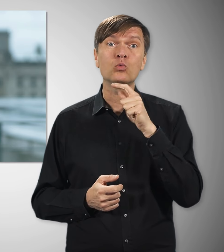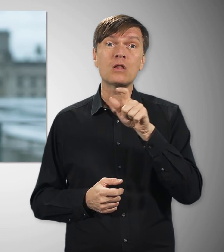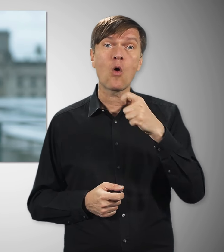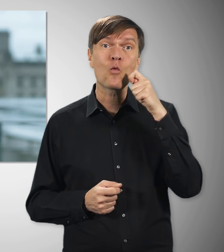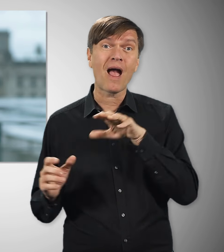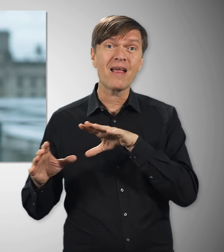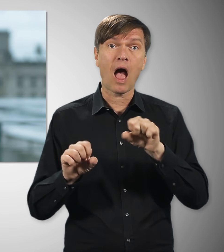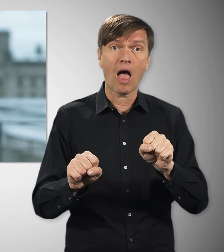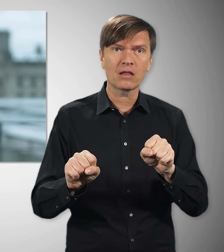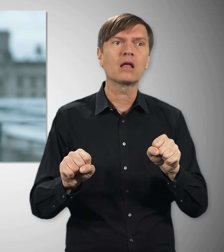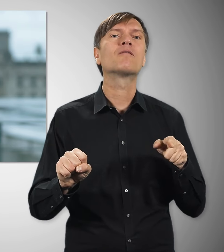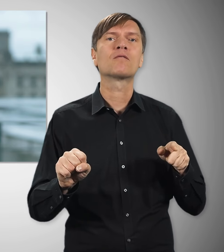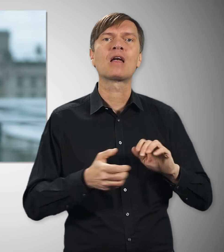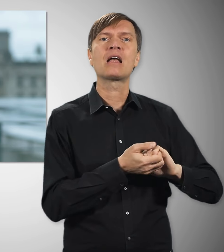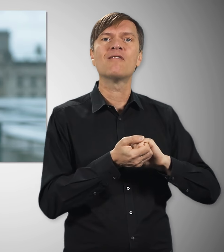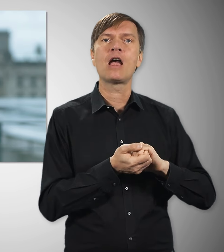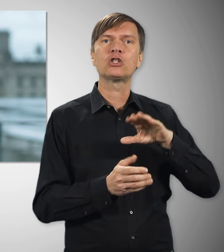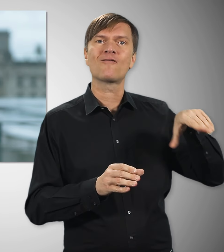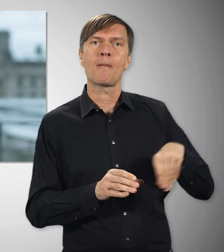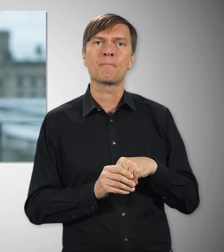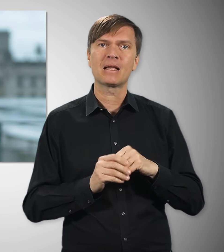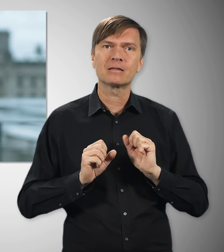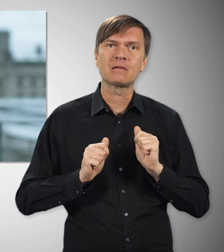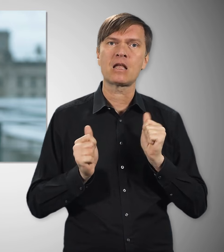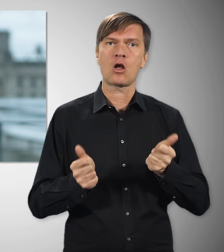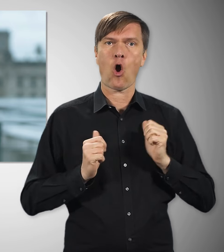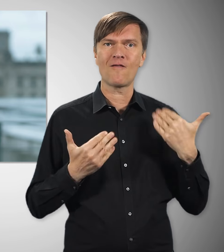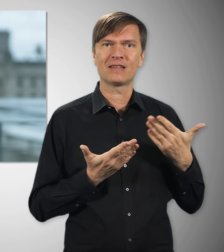als Russlands Angriffskrieg gegen die Ukraine die Energiepreise in die Höhe trieb.